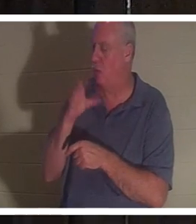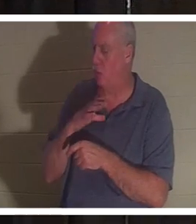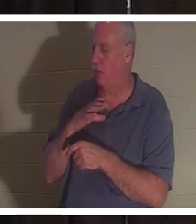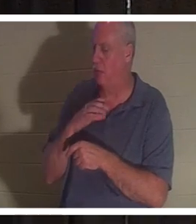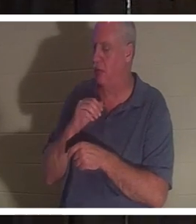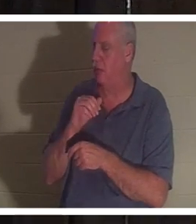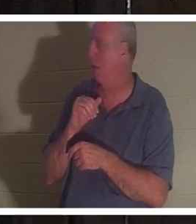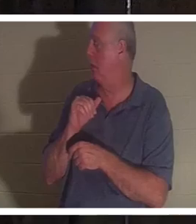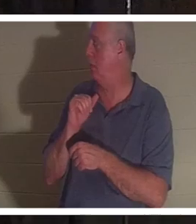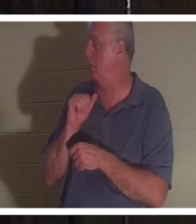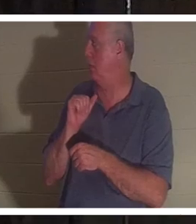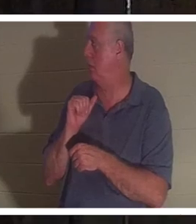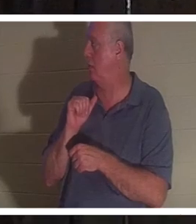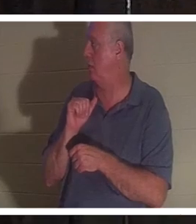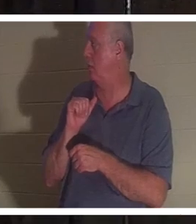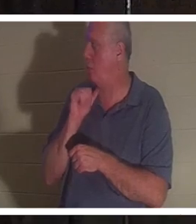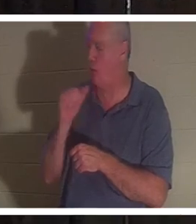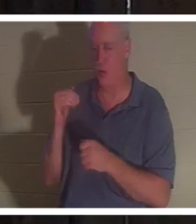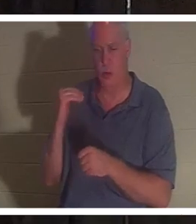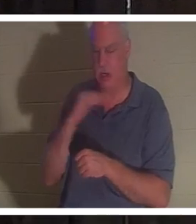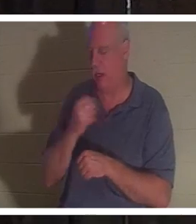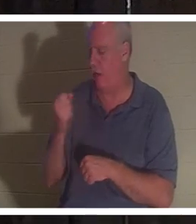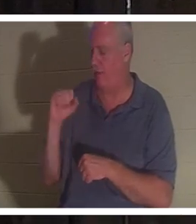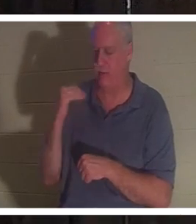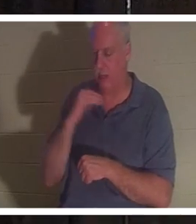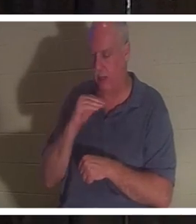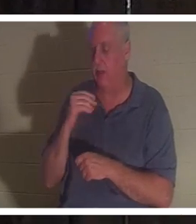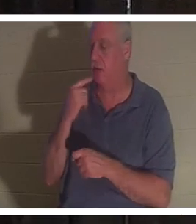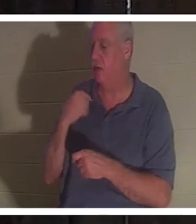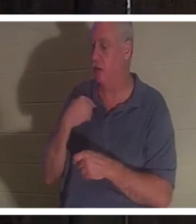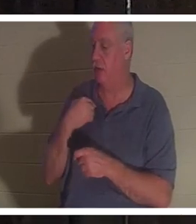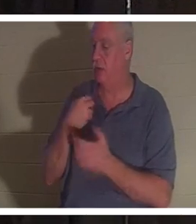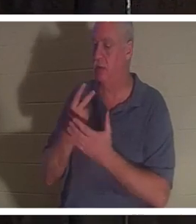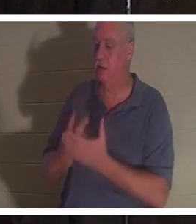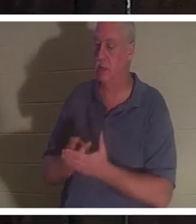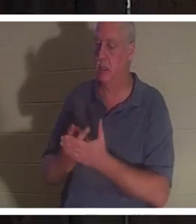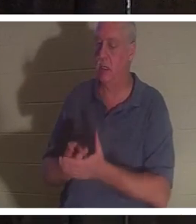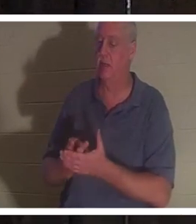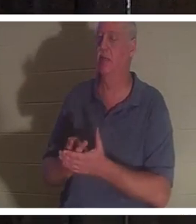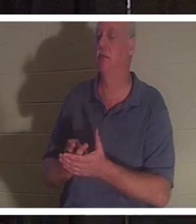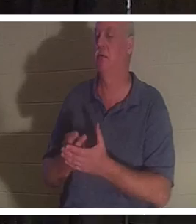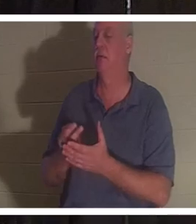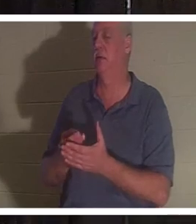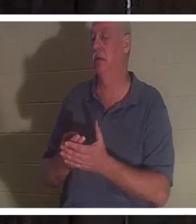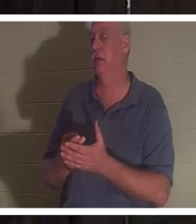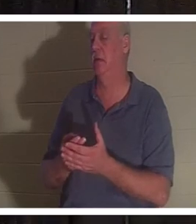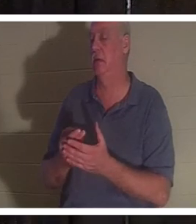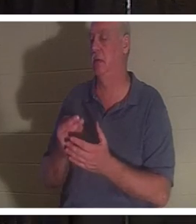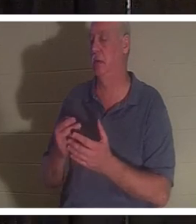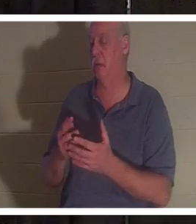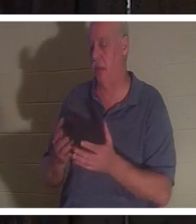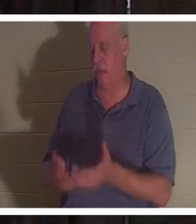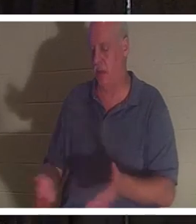Elle m'a dit qu'elle était allongée dans la salle de bain dans une mare de sang et que son esprit avait quitté